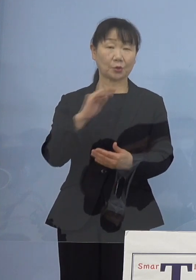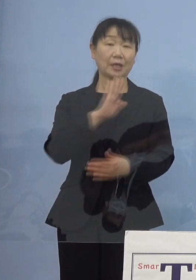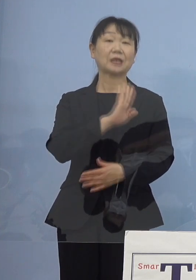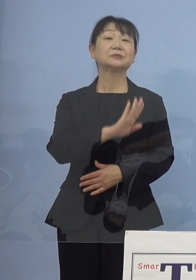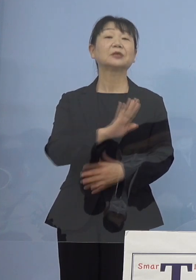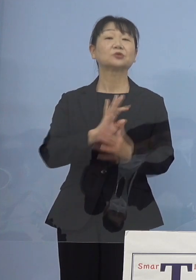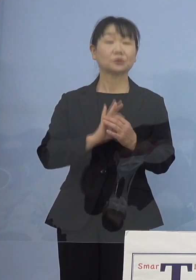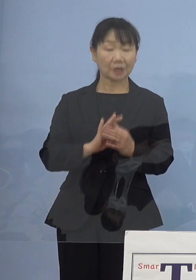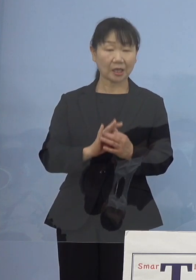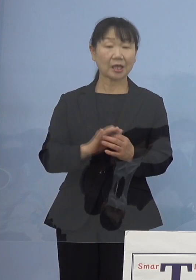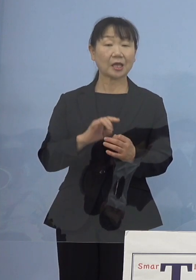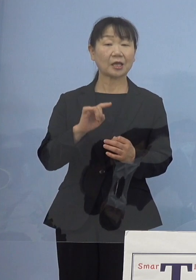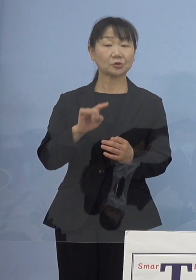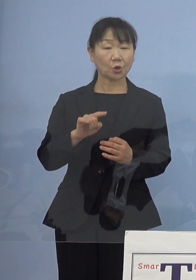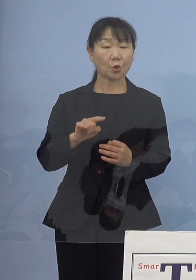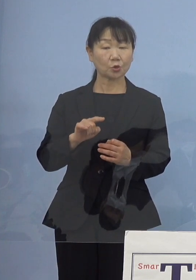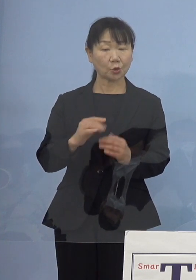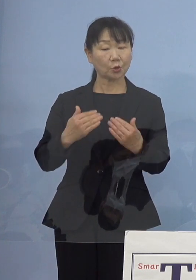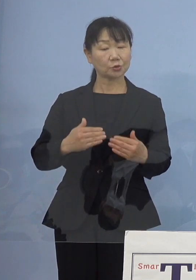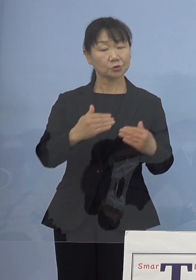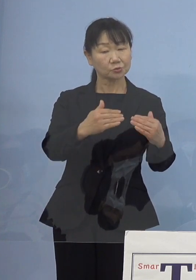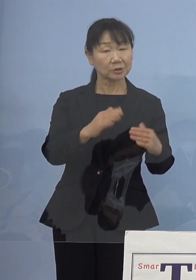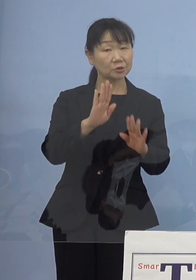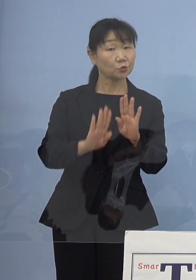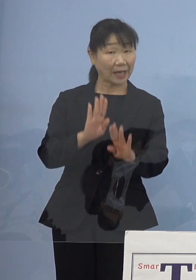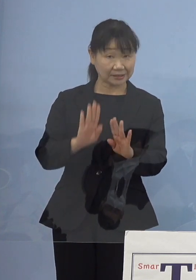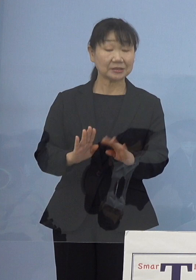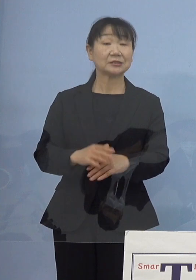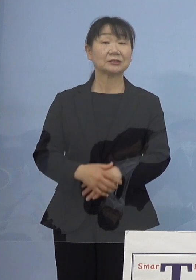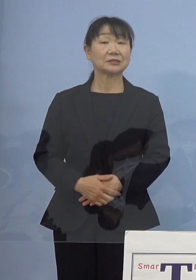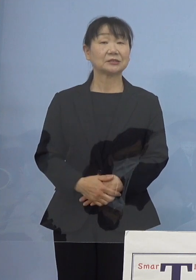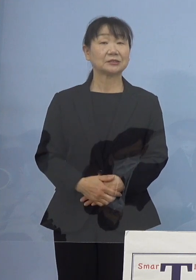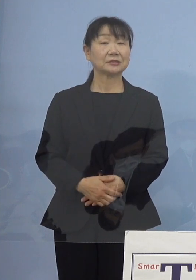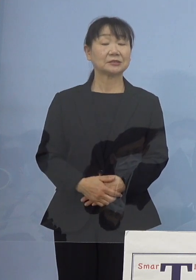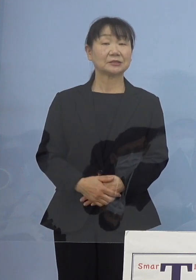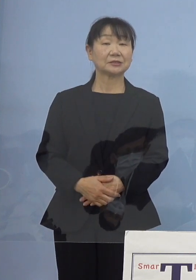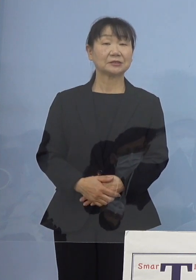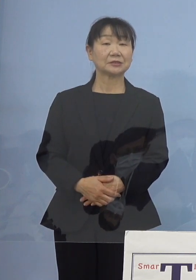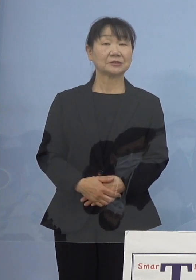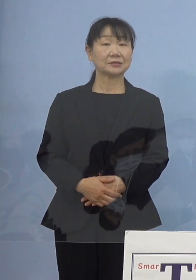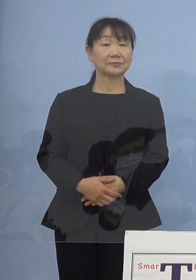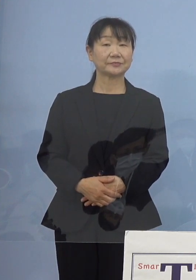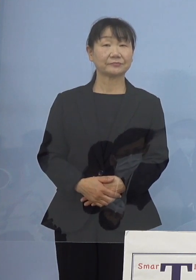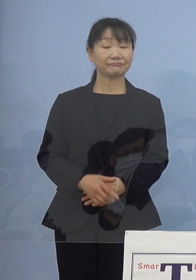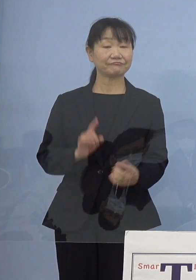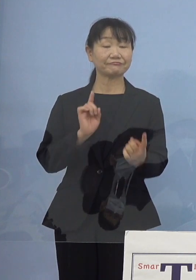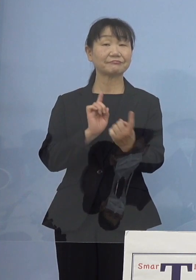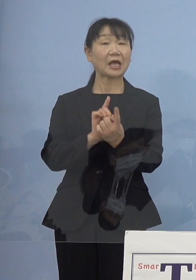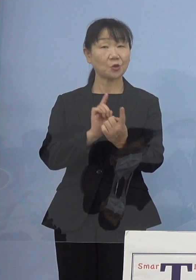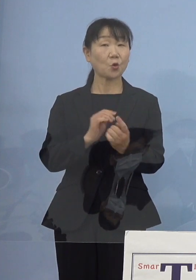そこのところの進捗 対応を進めている